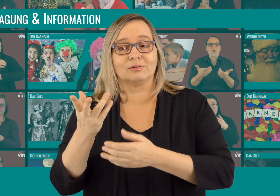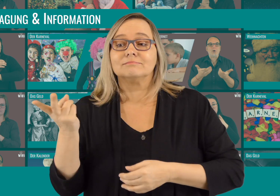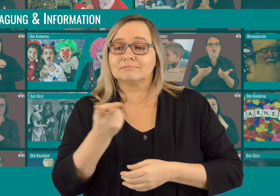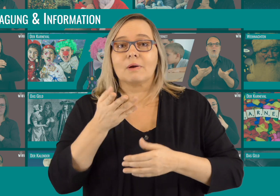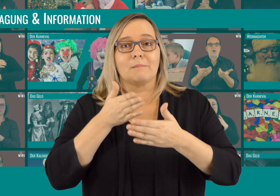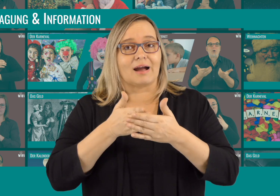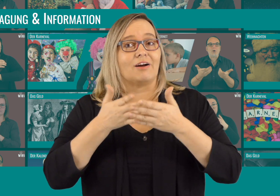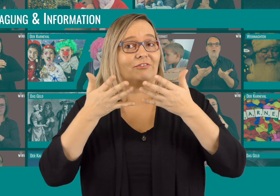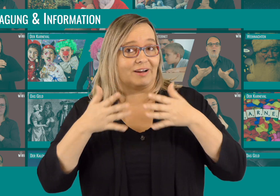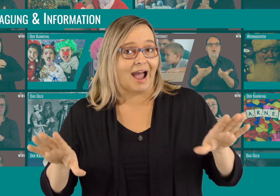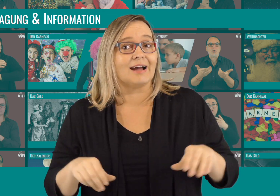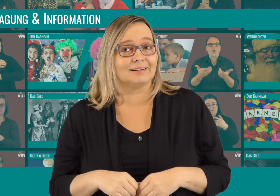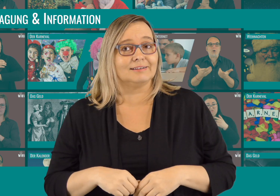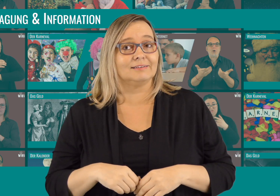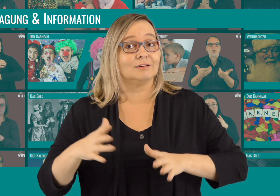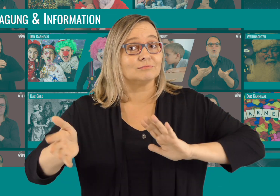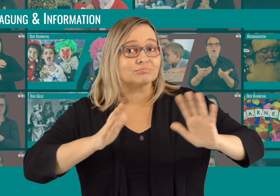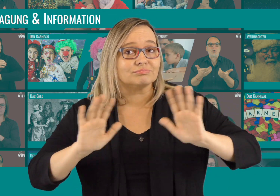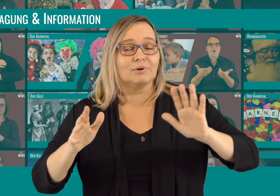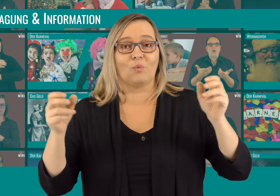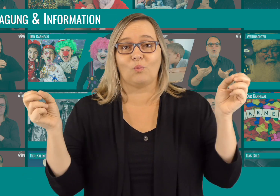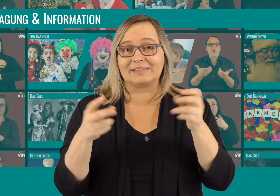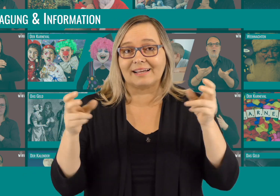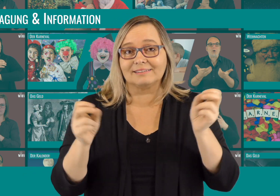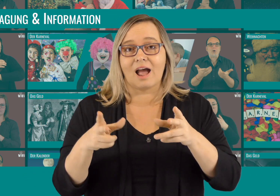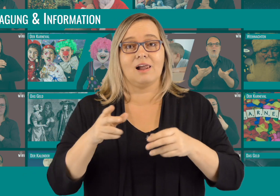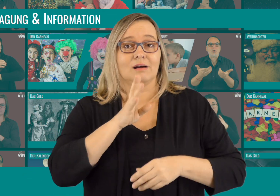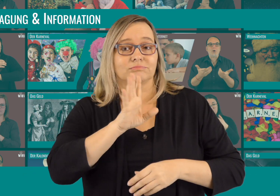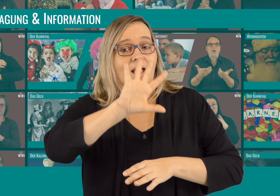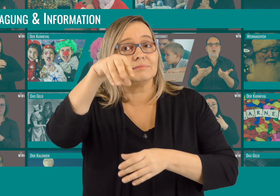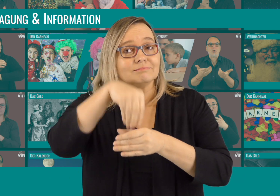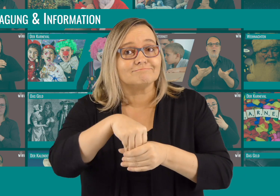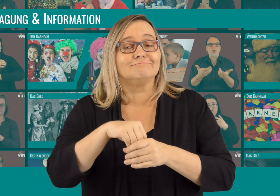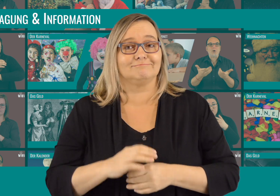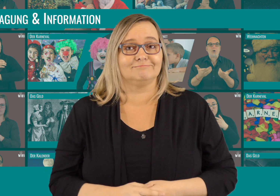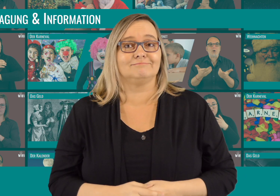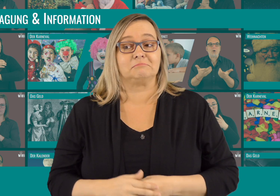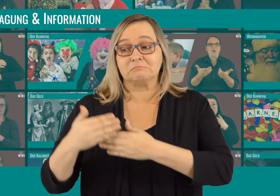Alle Videos sind barrierefrei: Mit Gebärdensprache, Untertiteln und Lautsprache.